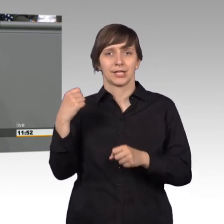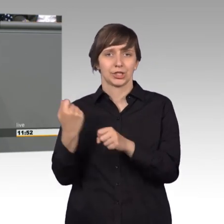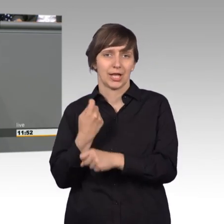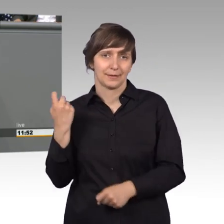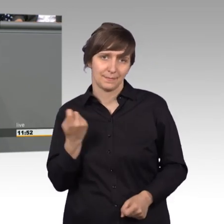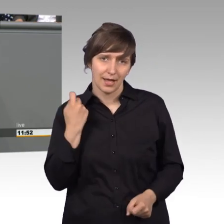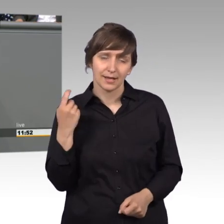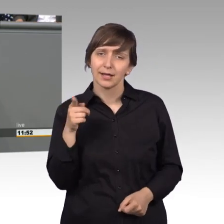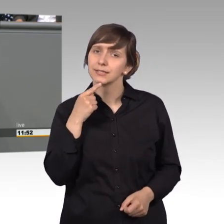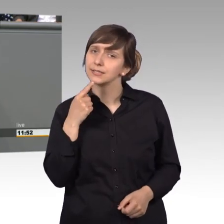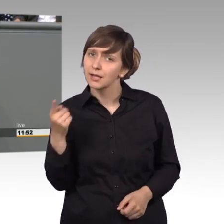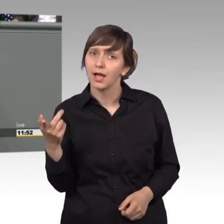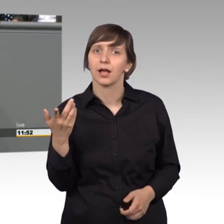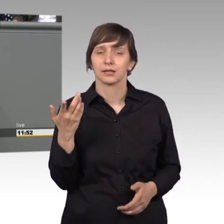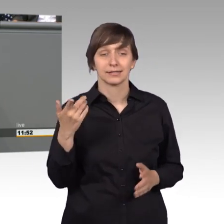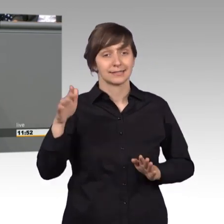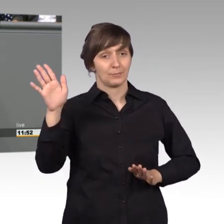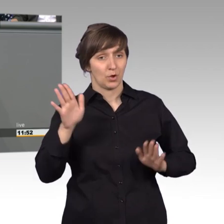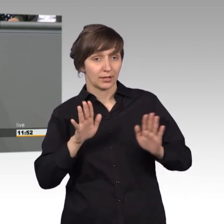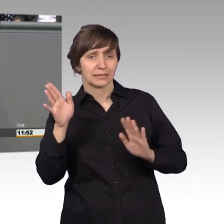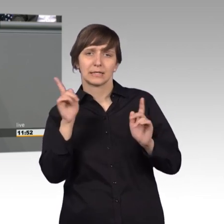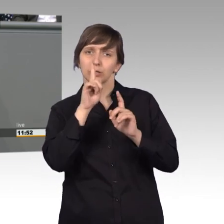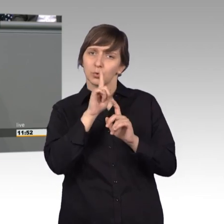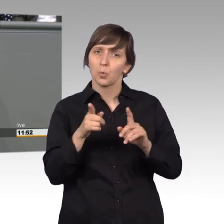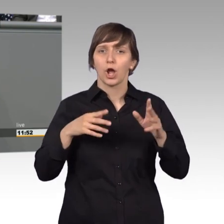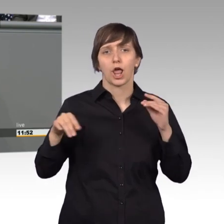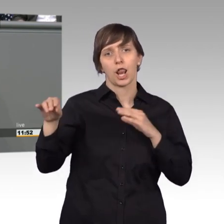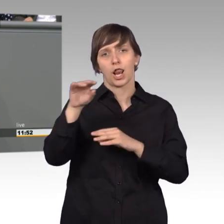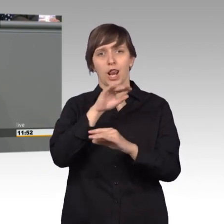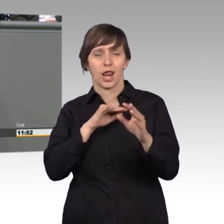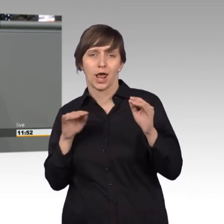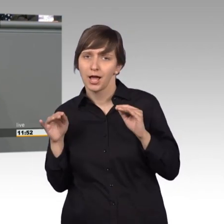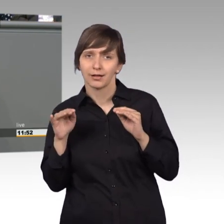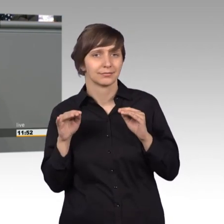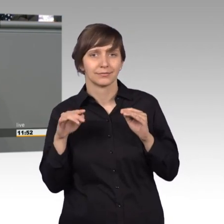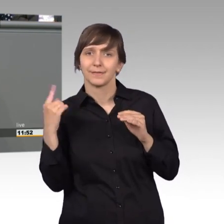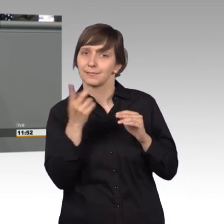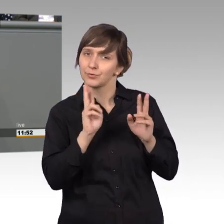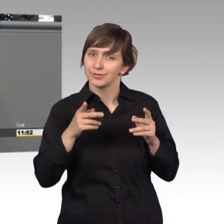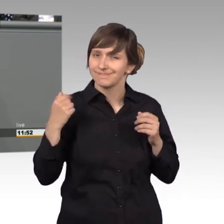Demokratie nicht nur reden, wir müssen wieder lernen für sie zu streiten